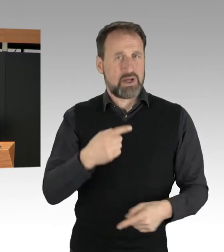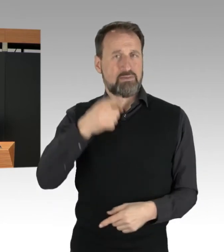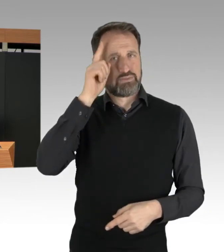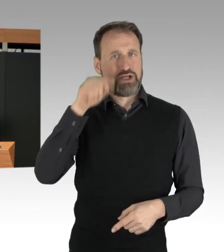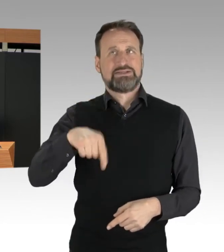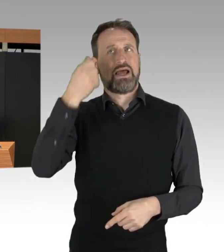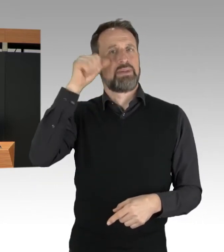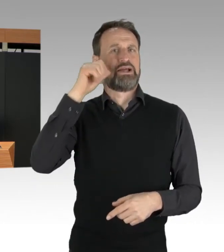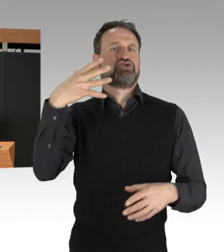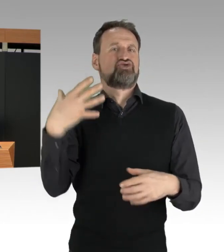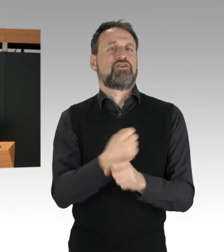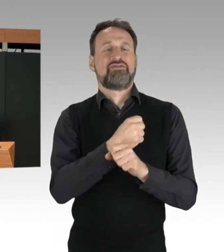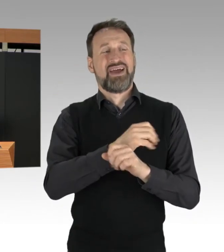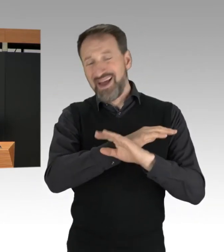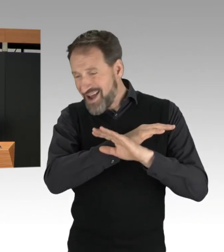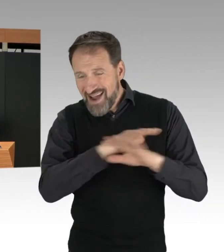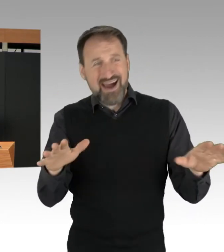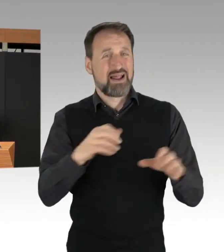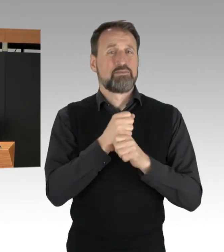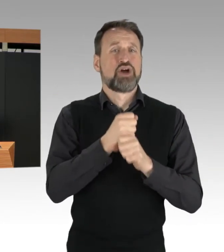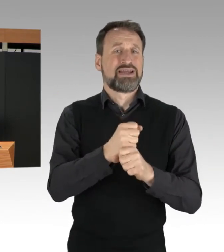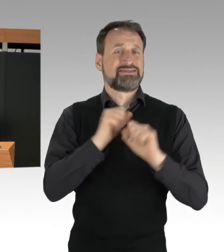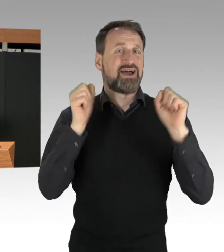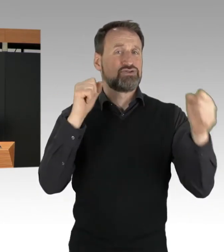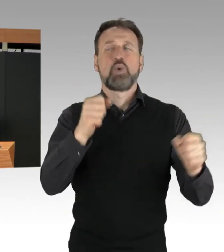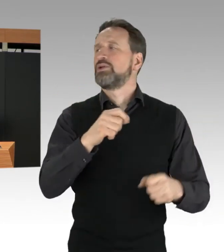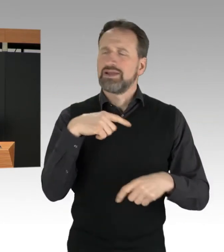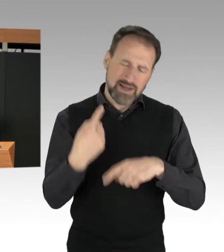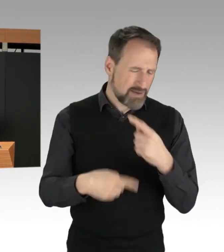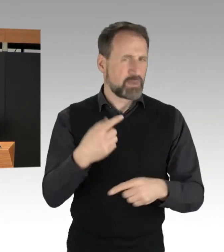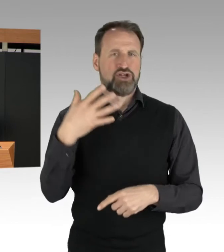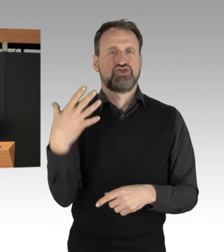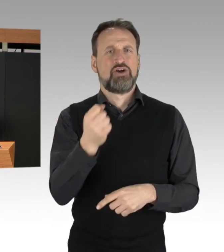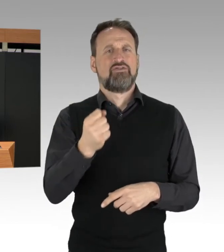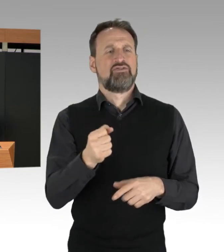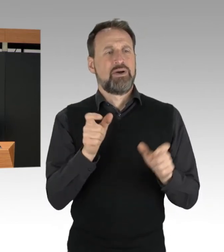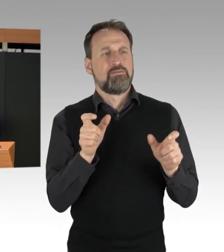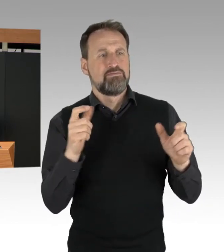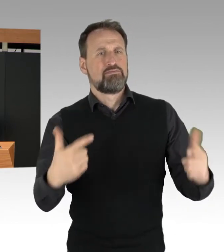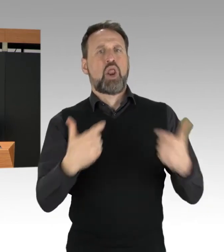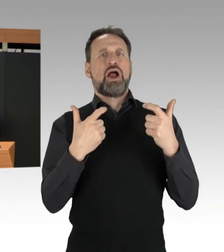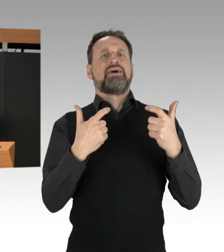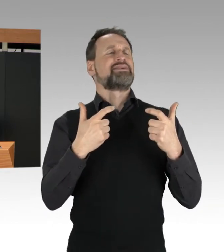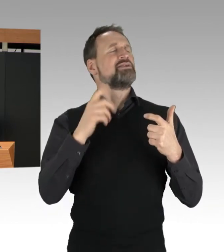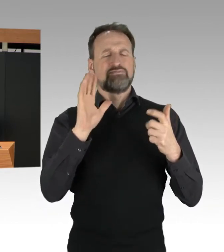die Blockaden relativ zügig zu beenden. In vielen Fällen hat die Polizei